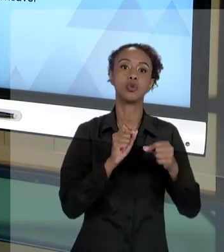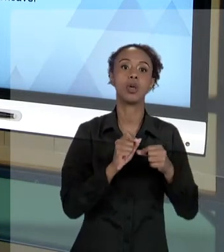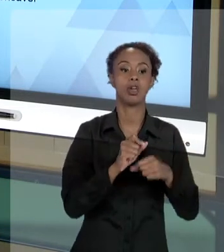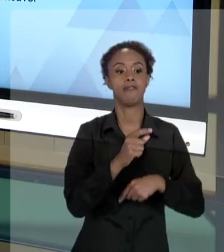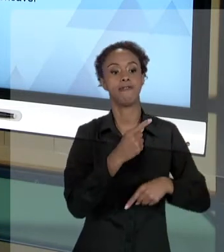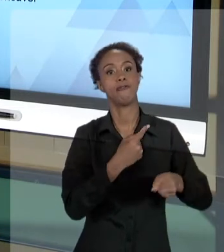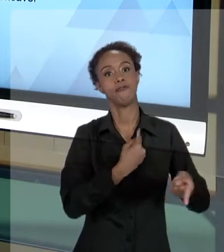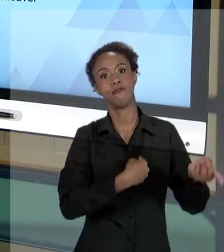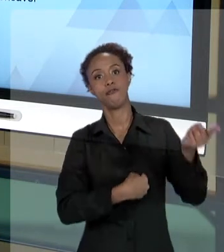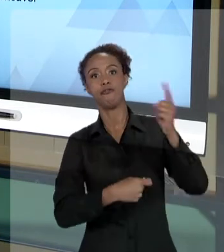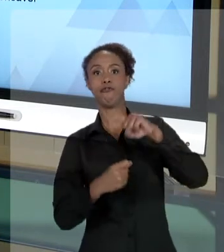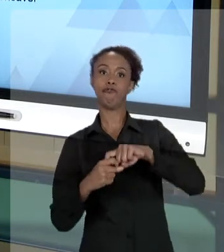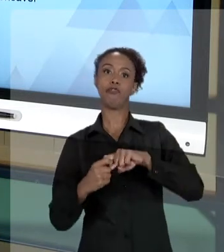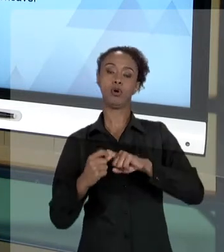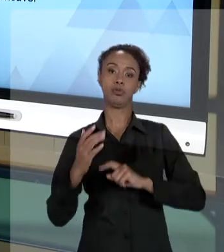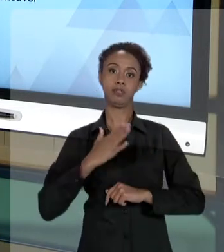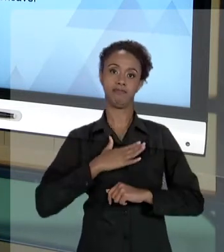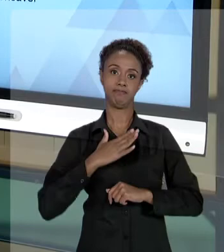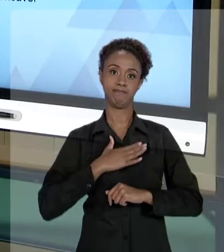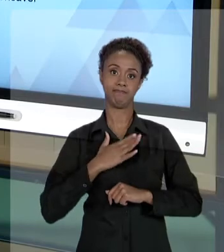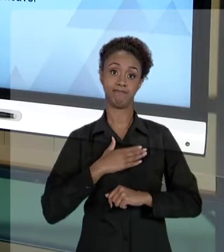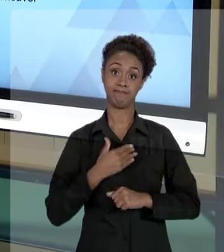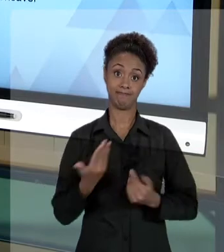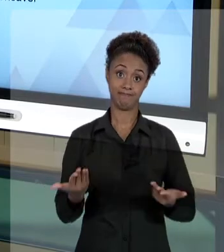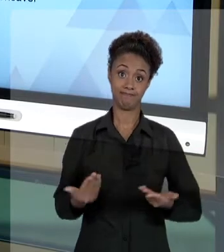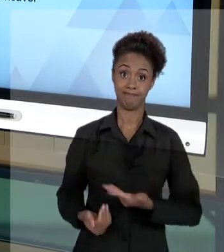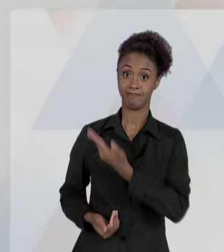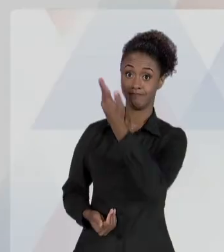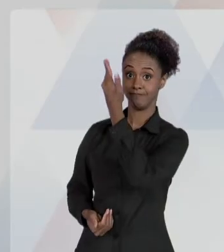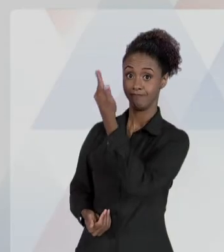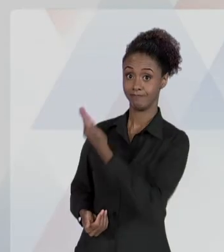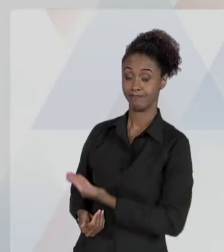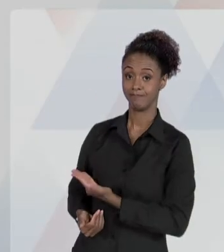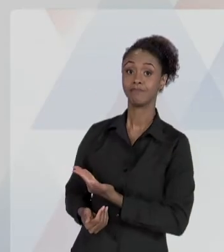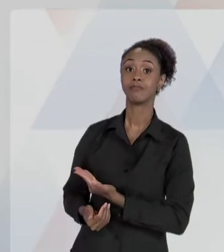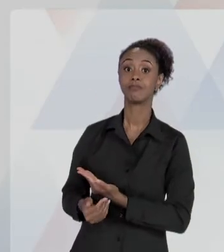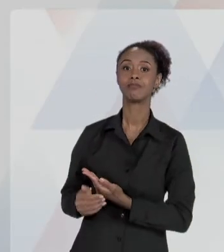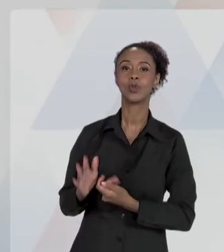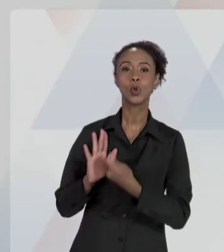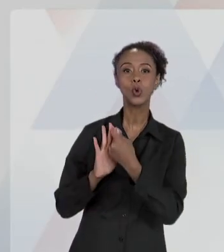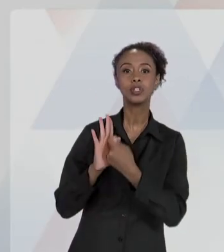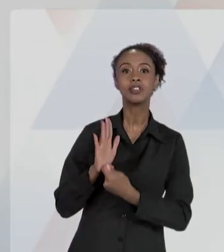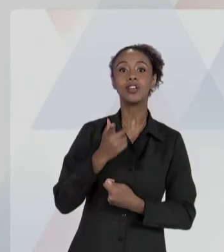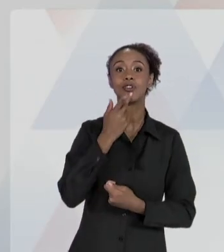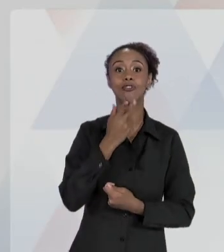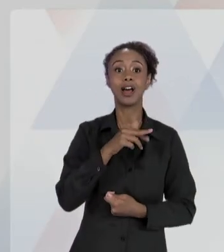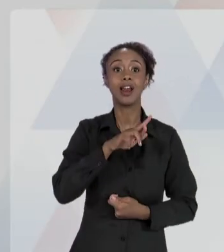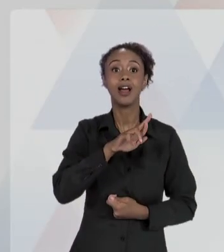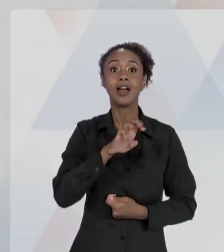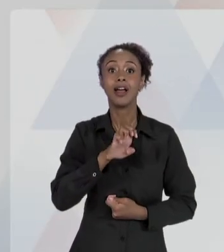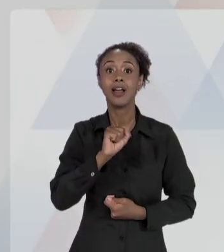AS DE DIREITO PRIVADO PRESTADORAS DE SERVIÇOS PÚBLICOS RESPONDERÃO PELOS DANOS QUE SEUS